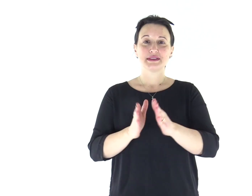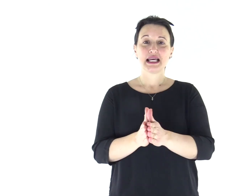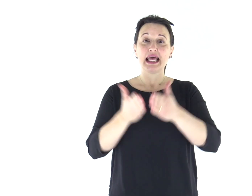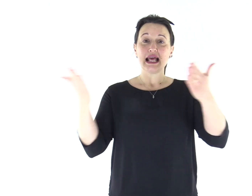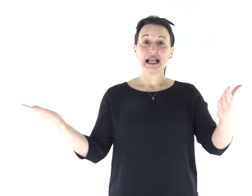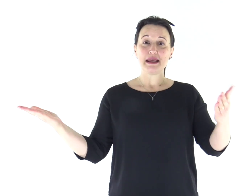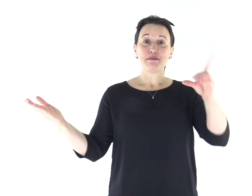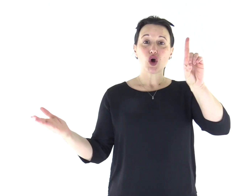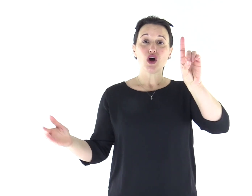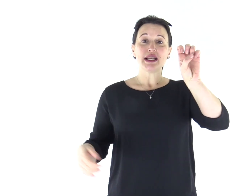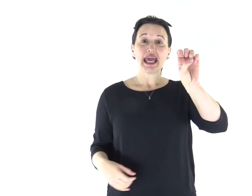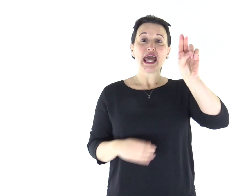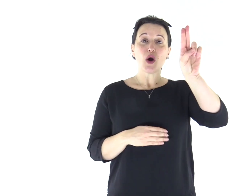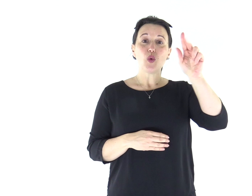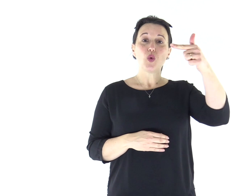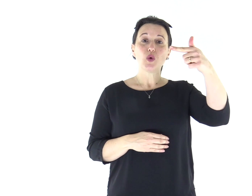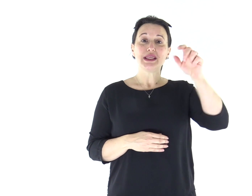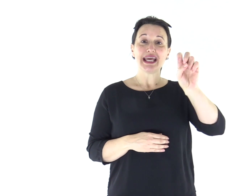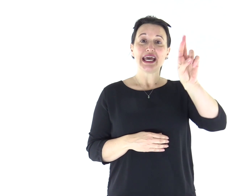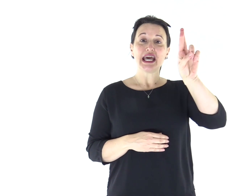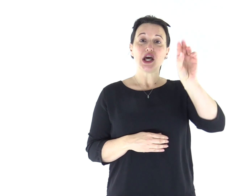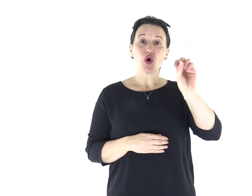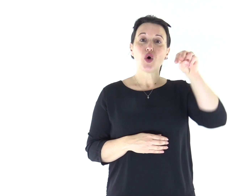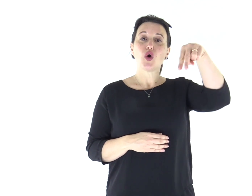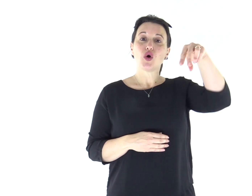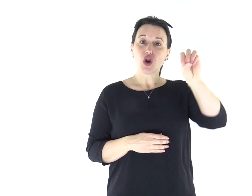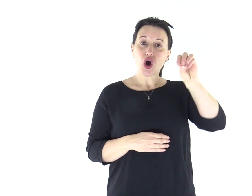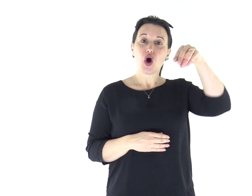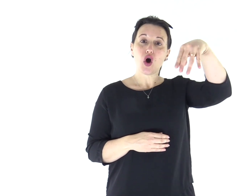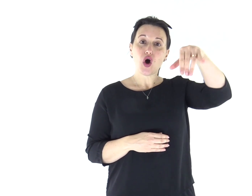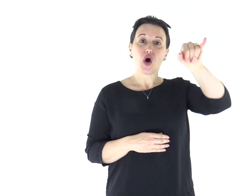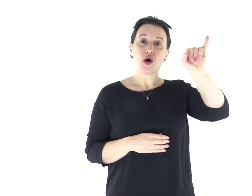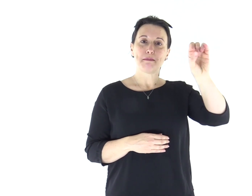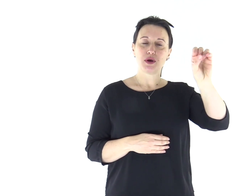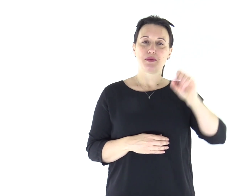Dal libro del Deuterònomio